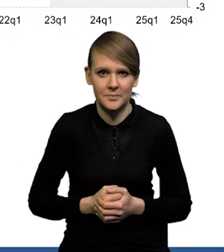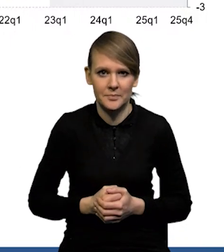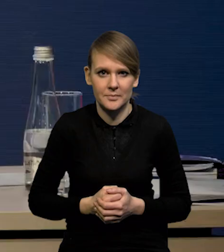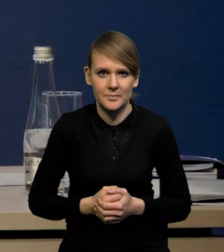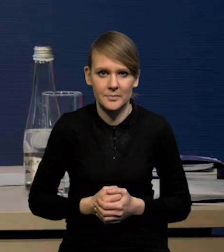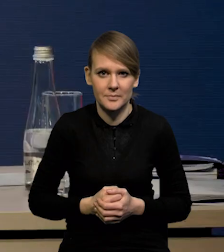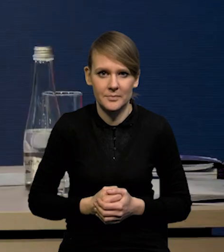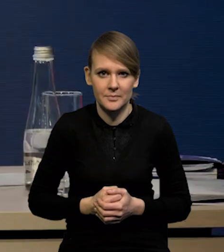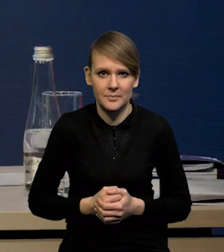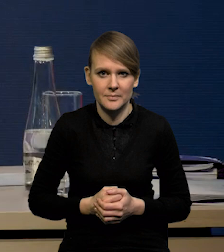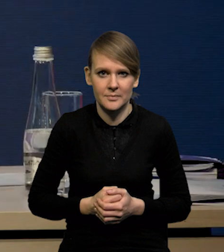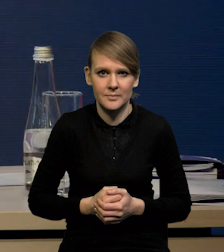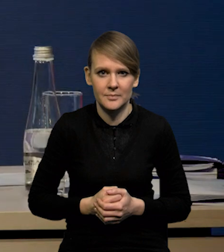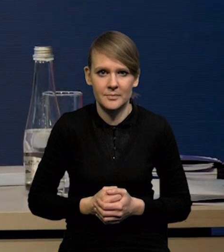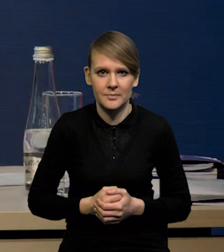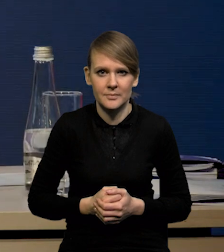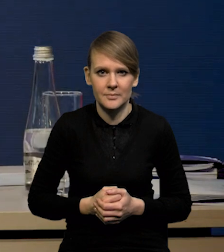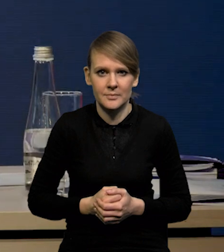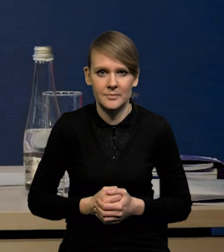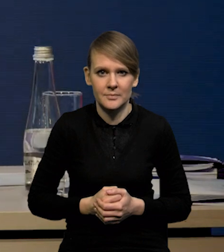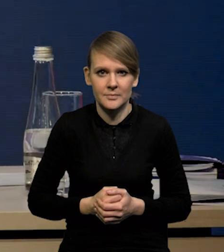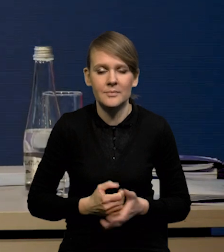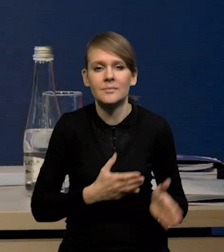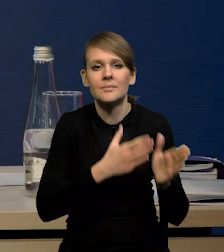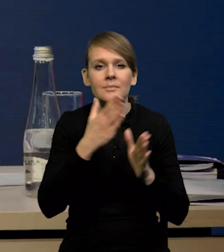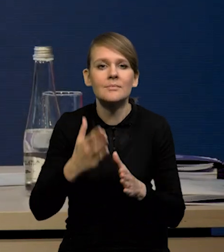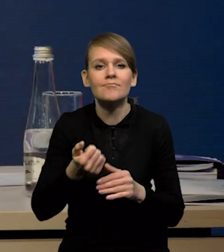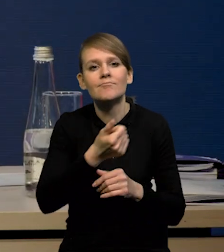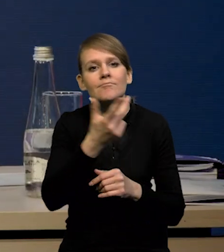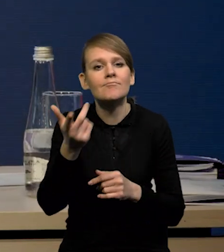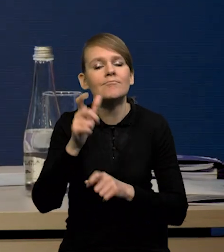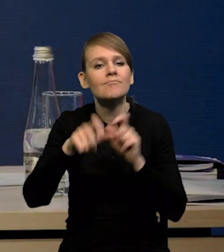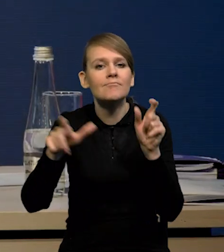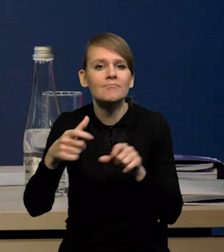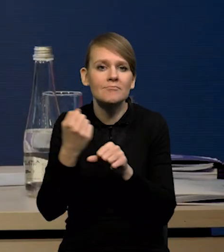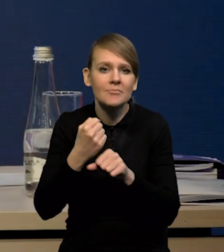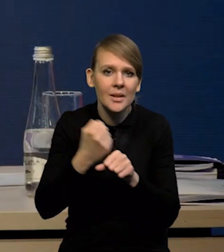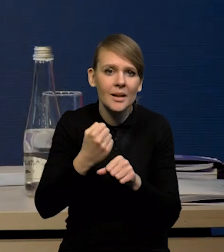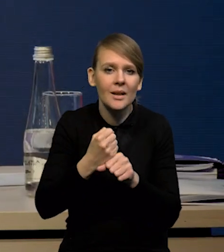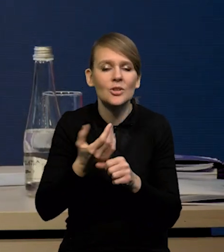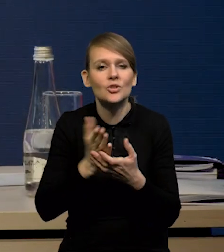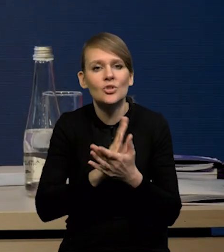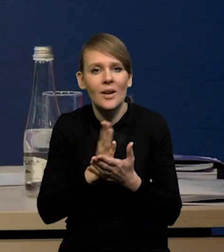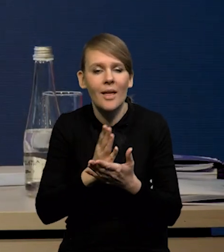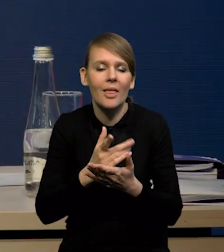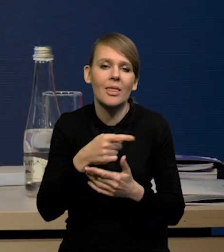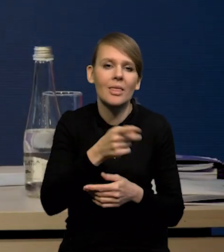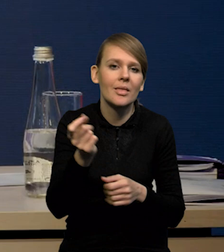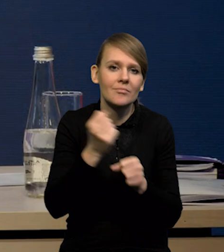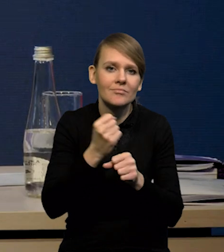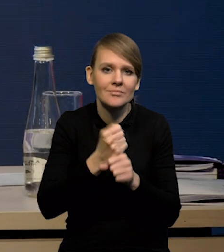I jeśli chodzi o liczbę pracujących z kolei, czyli średnie zatrudnienie w sektorze przedsiębiorstw,